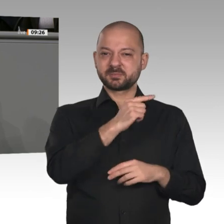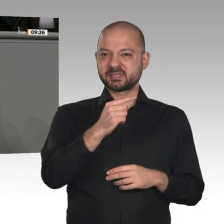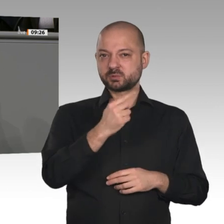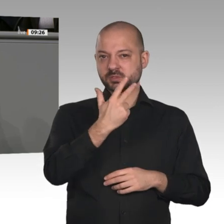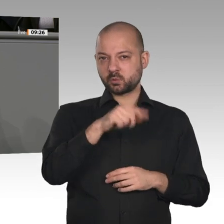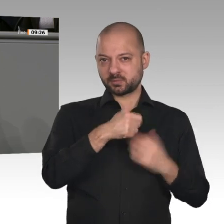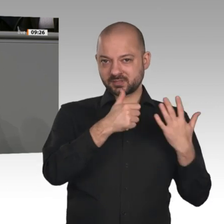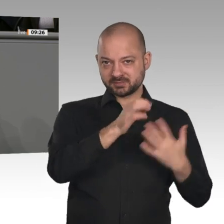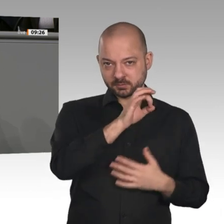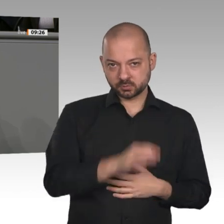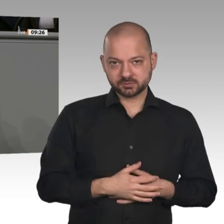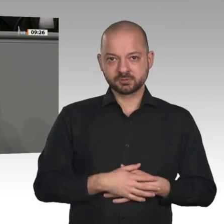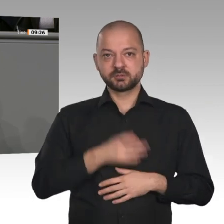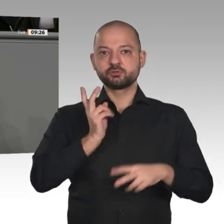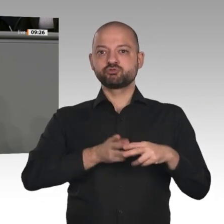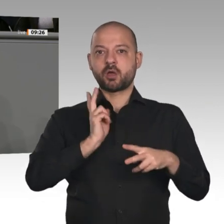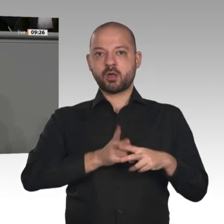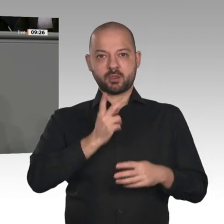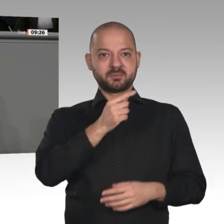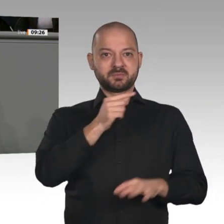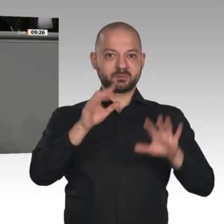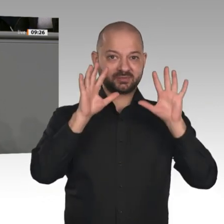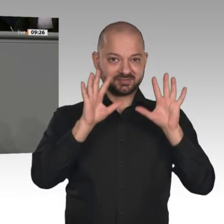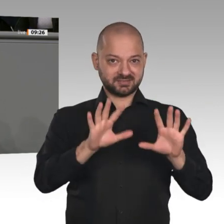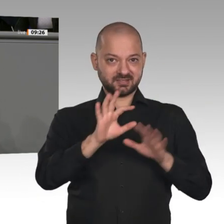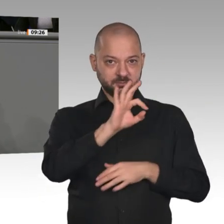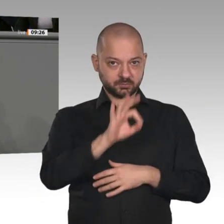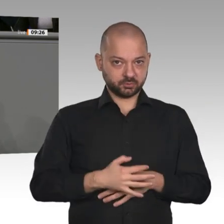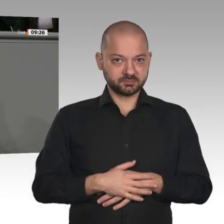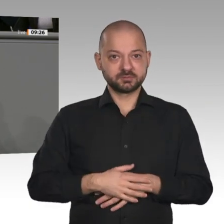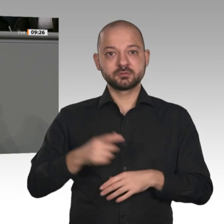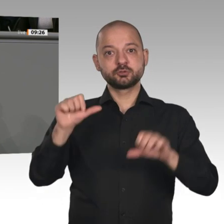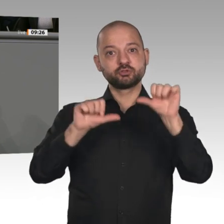deutschen Südwesten, in Baden-Württemberg, hat sich in den vergangenen zwölf Monaten